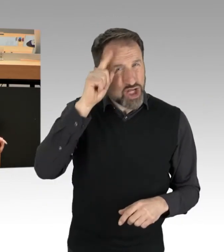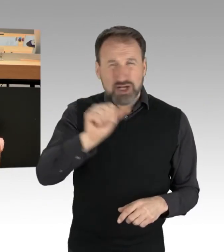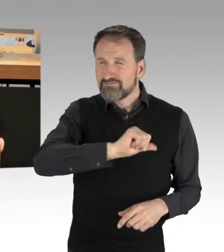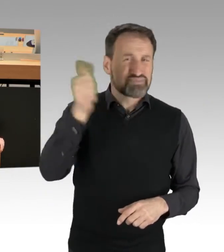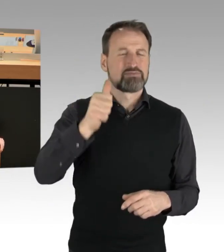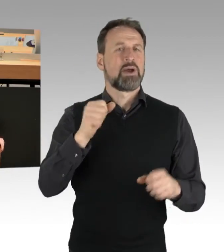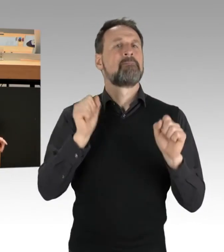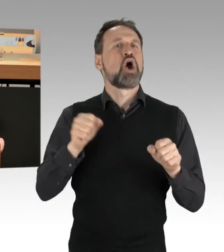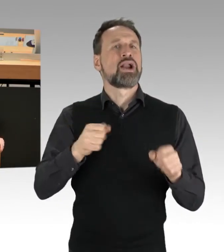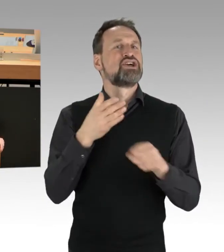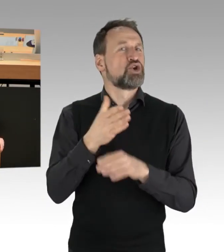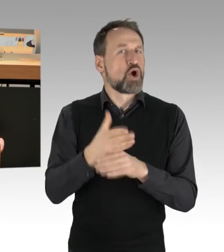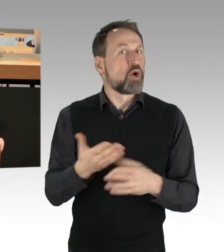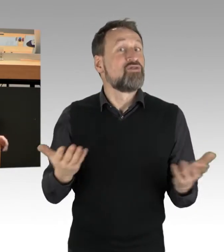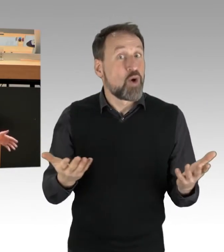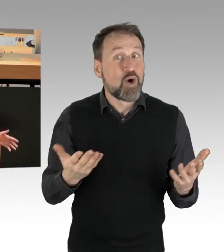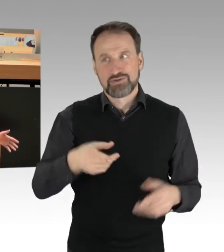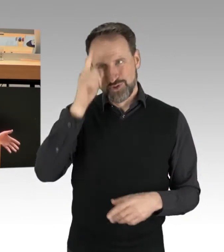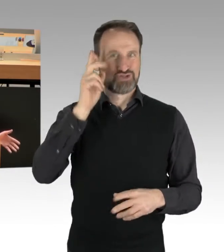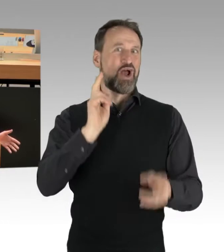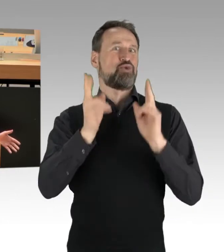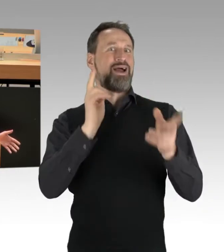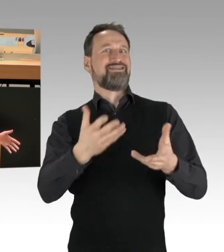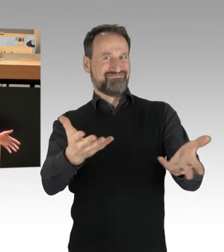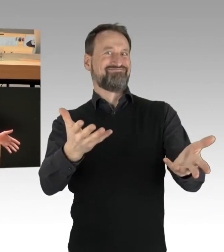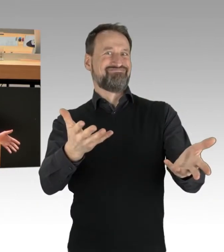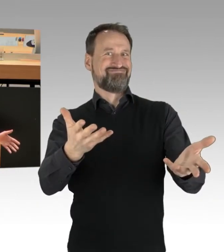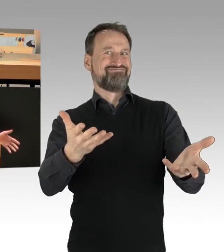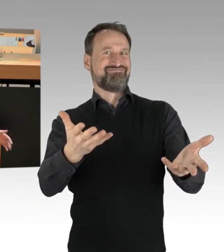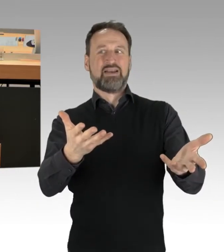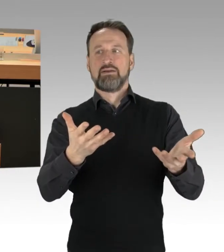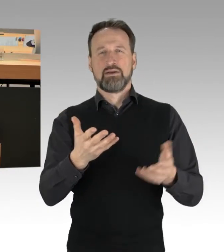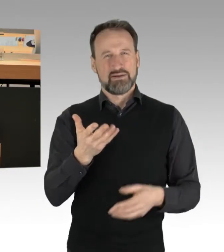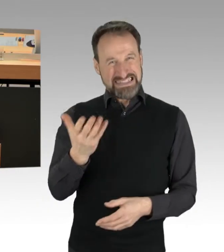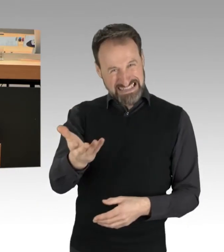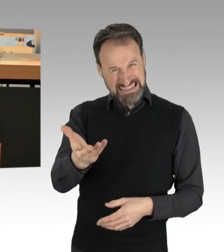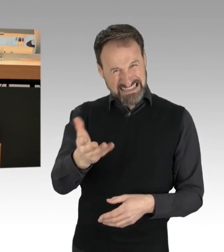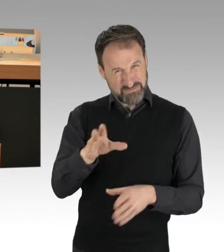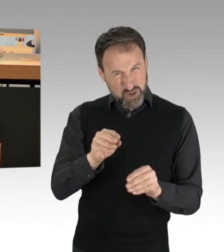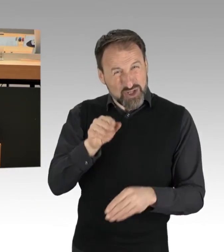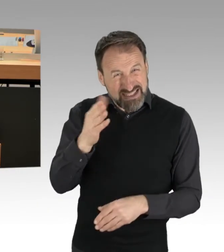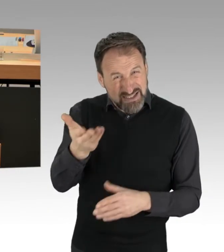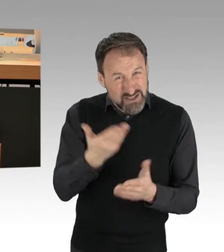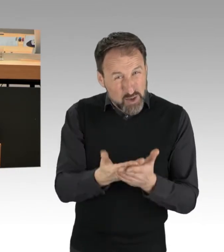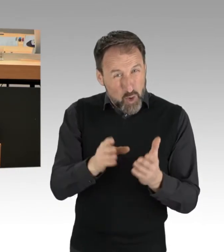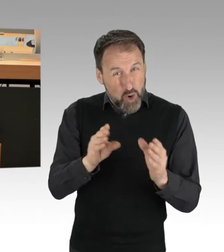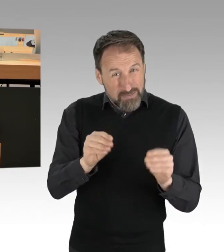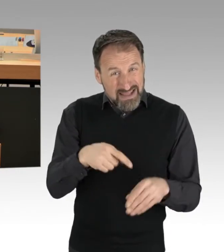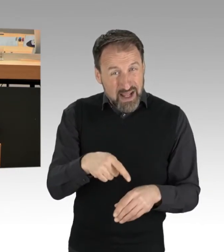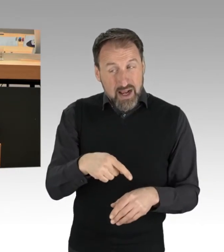wenn nicht auf deutschen Autobahnen?" Sie nutzen und wählen dieses Mittel, was aus ihrer Sicht legitim erscheint, aber, und darauf will ich jetzt hinauskommen,